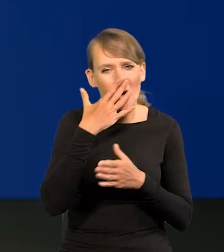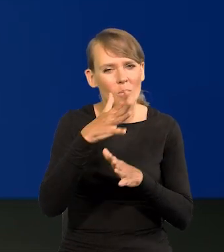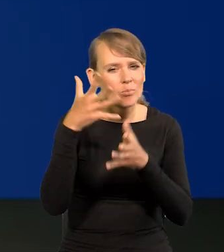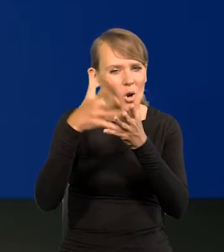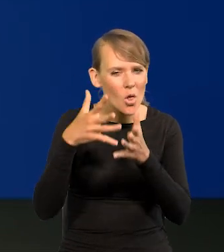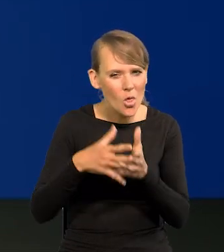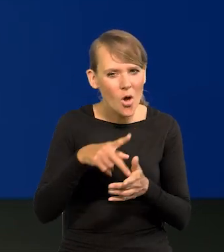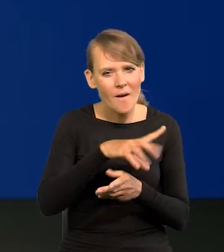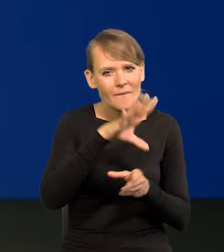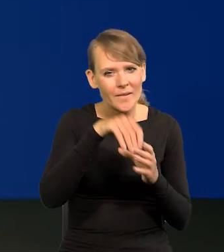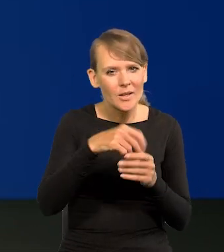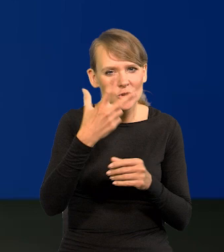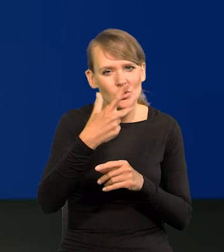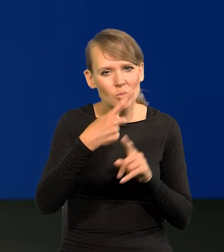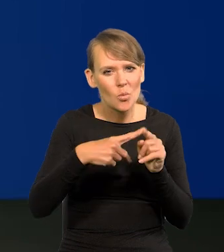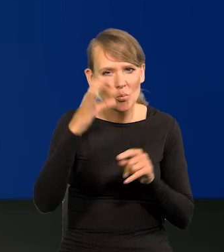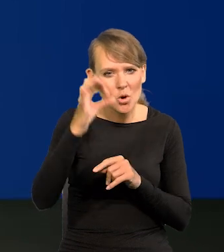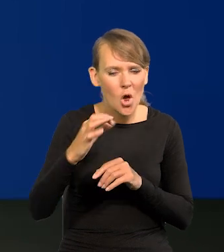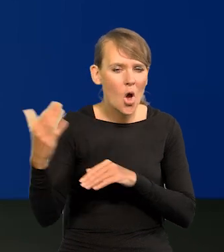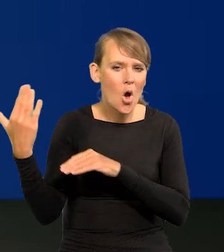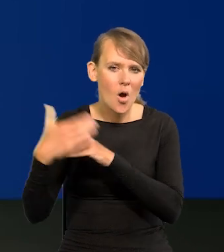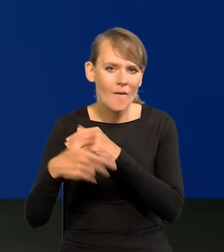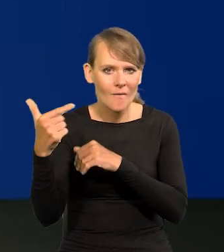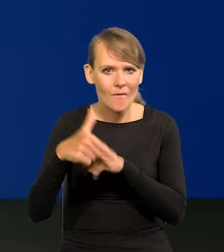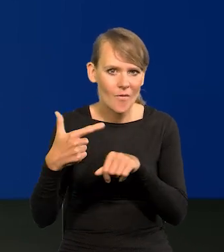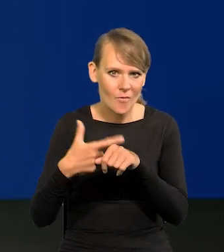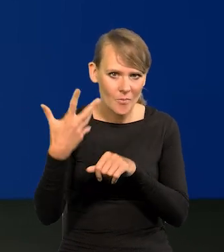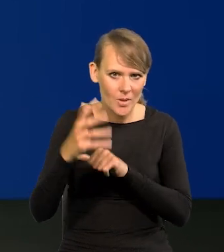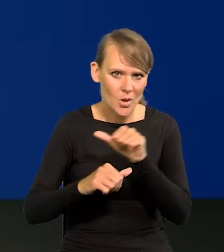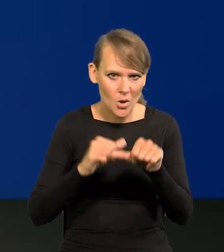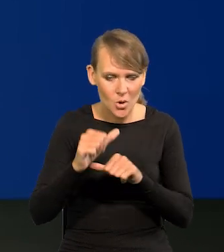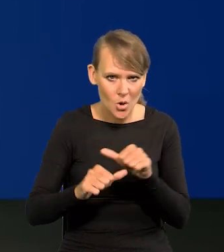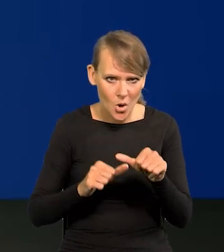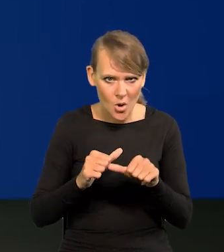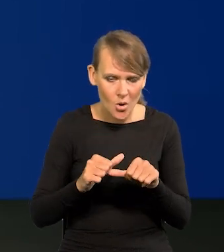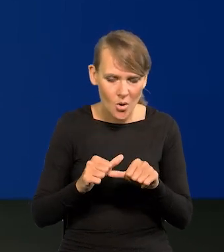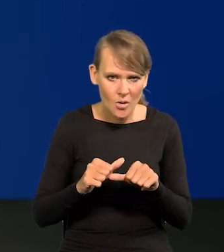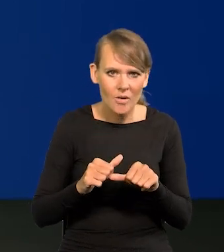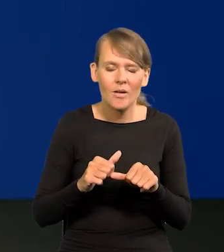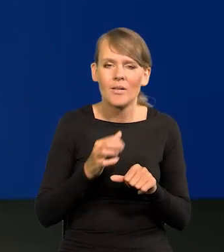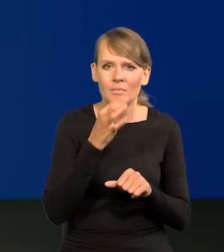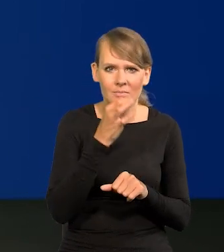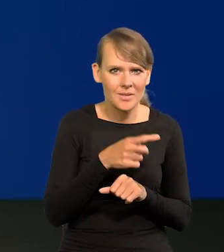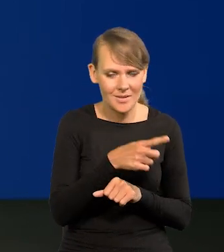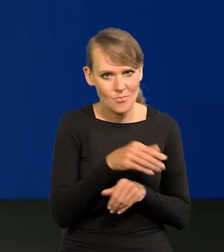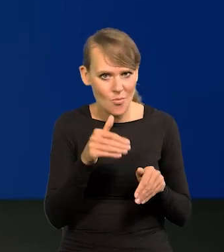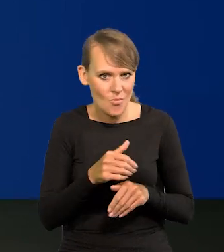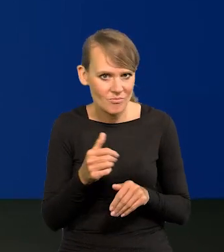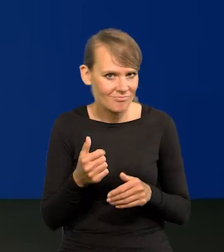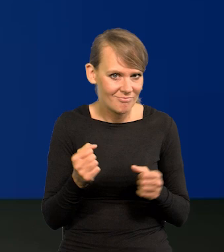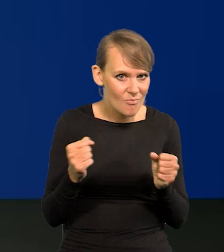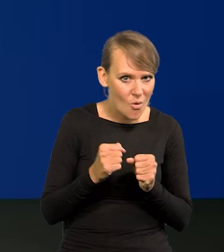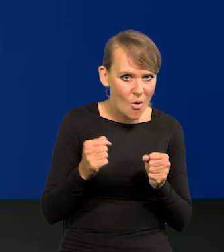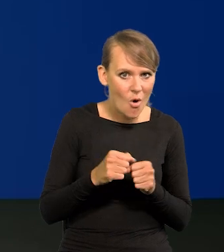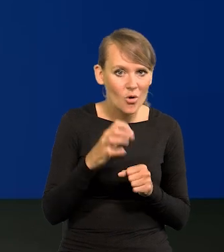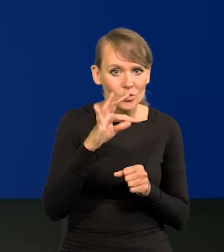która ociera się o 3,5% dopiero na koniec 2025 roku, czy nie obawia się Pan, że jakiekolwiek obniżki stóp